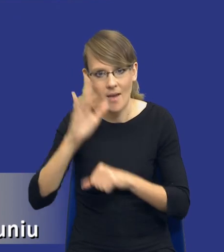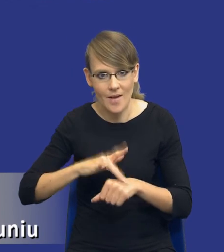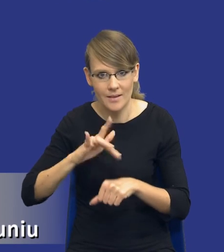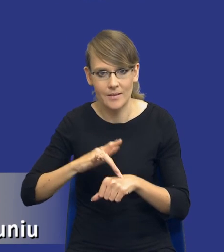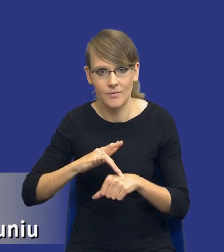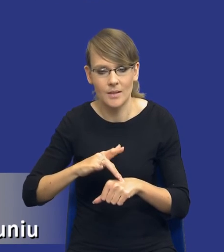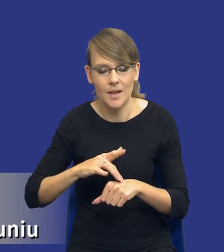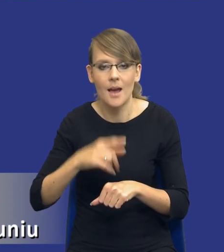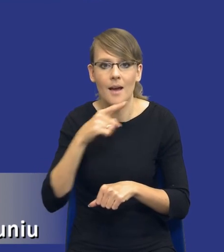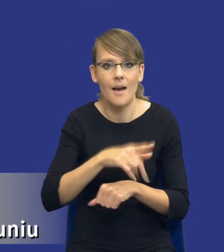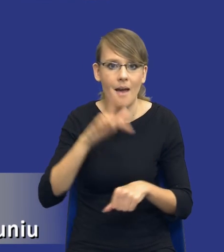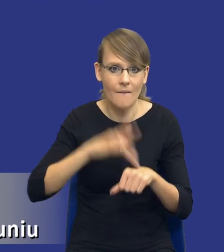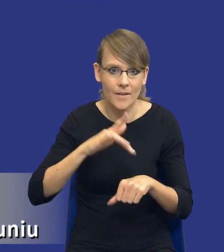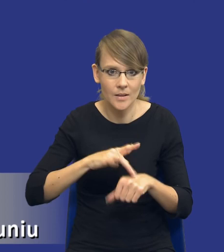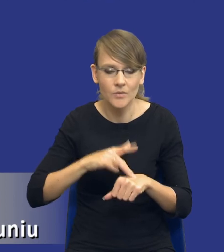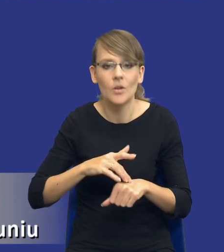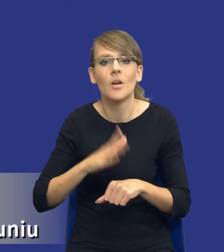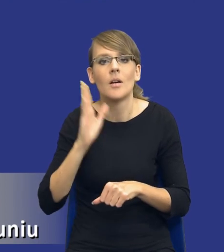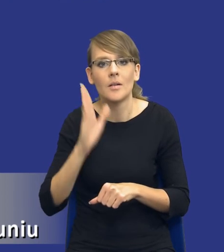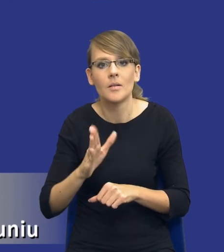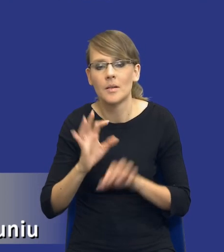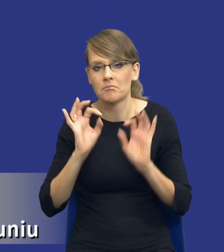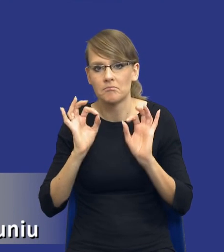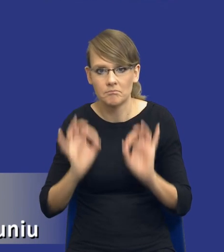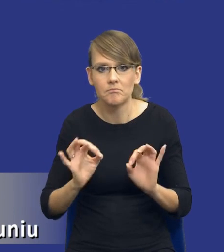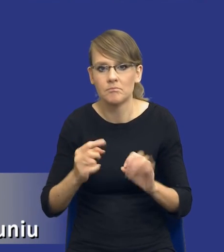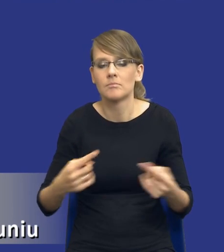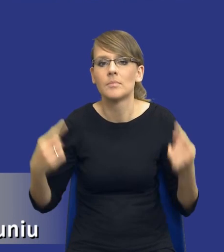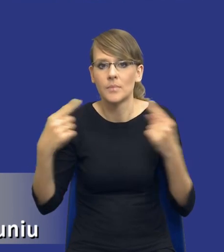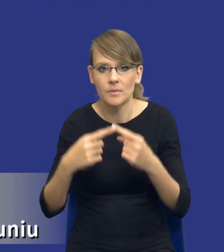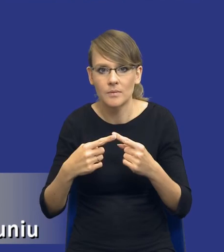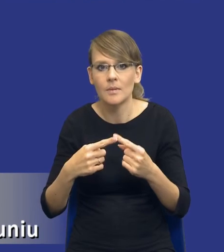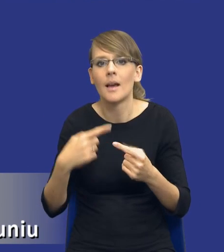że ta efektywność będzie zoptymalizowana w stosunku do tego, ile mogę wydać pieniędzy